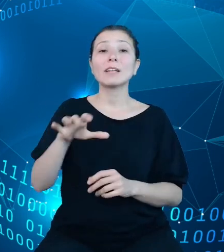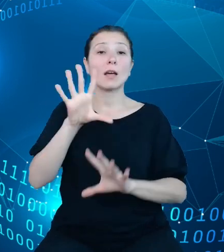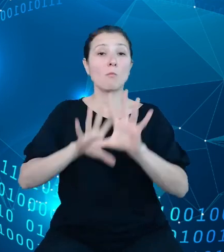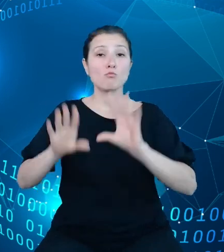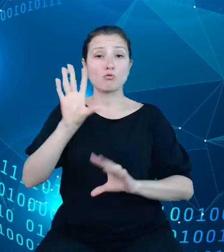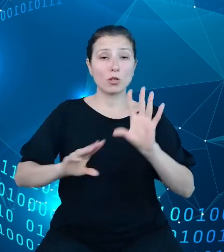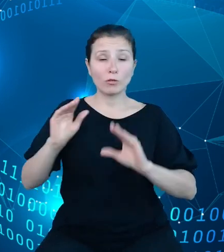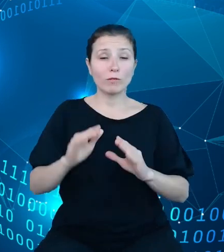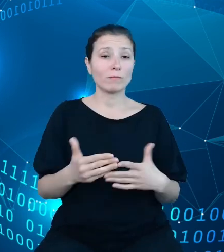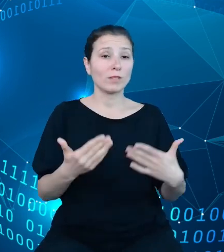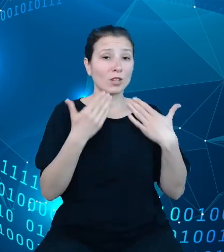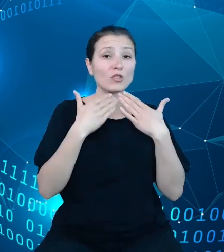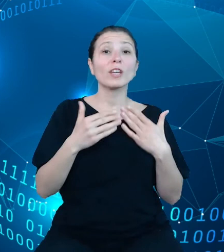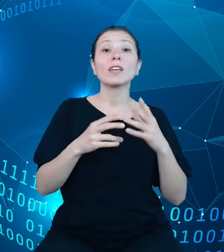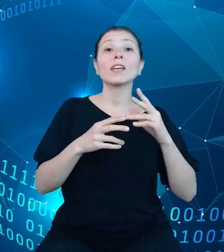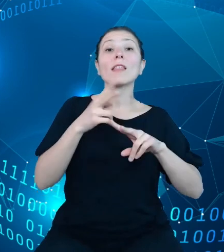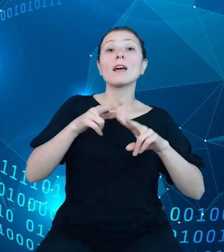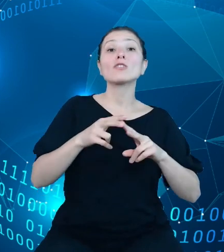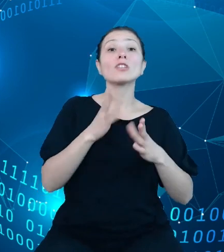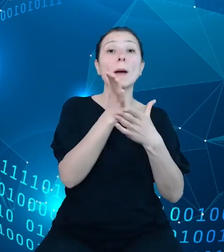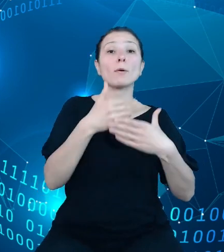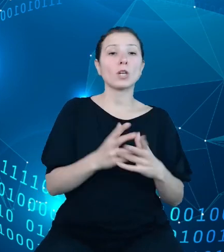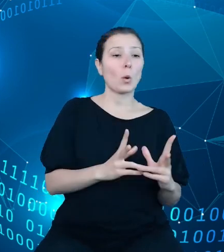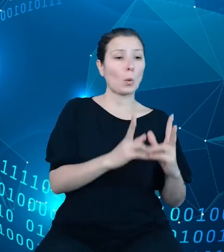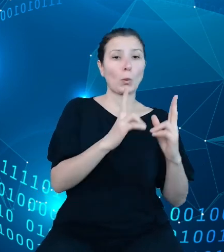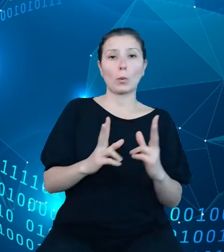podziału, tak zwanych podziałek, w tym przypadku jest to dział, rozdział